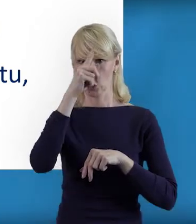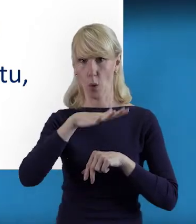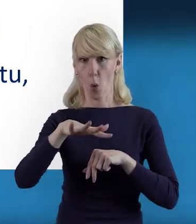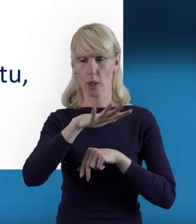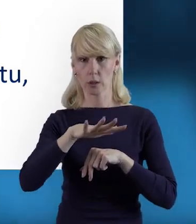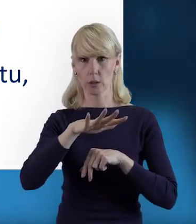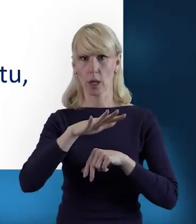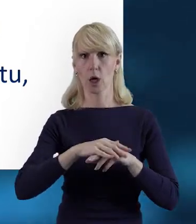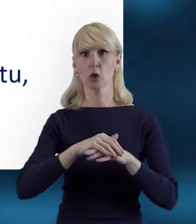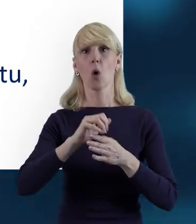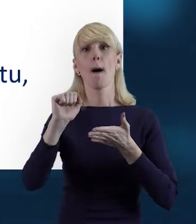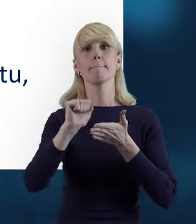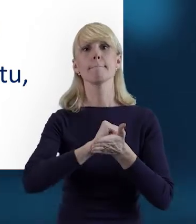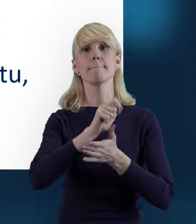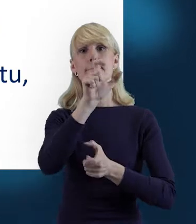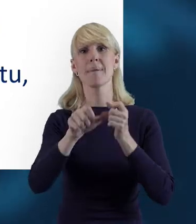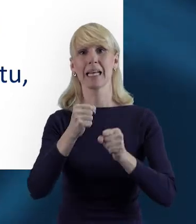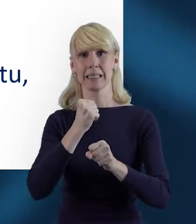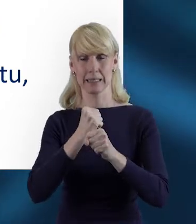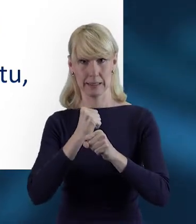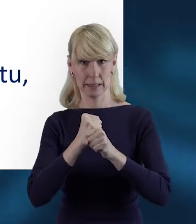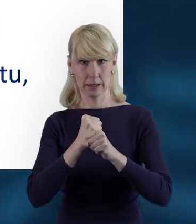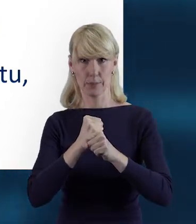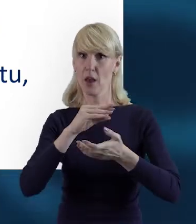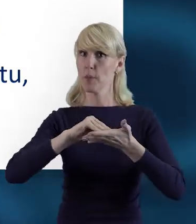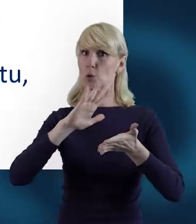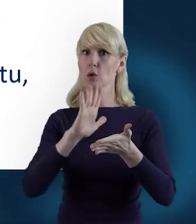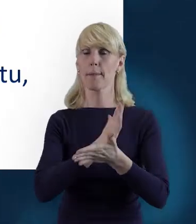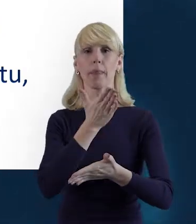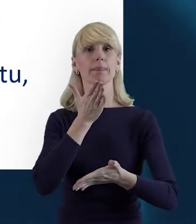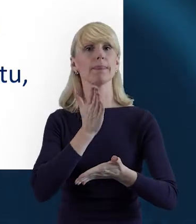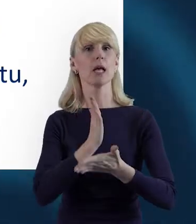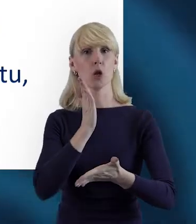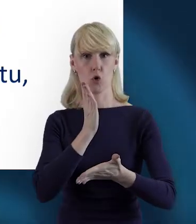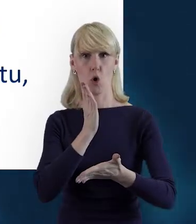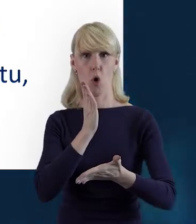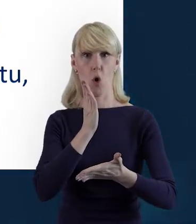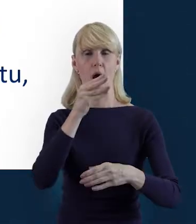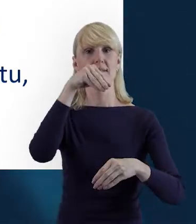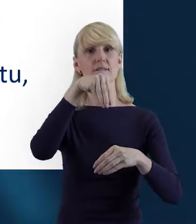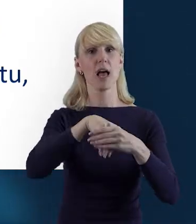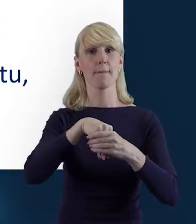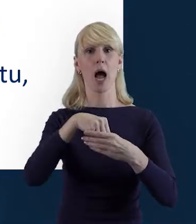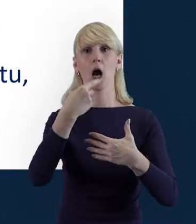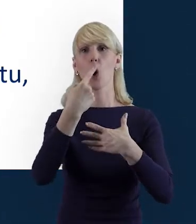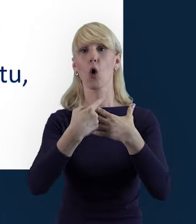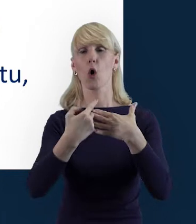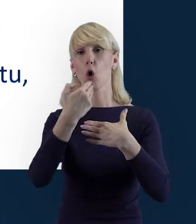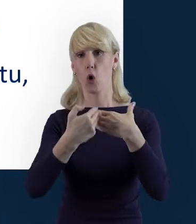do Bazy Personelu wprowadzane są tylko te dane personelu, który jest rozliczany w ramach kosztów bezpośrednich,